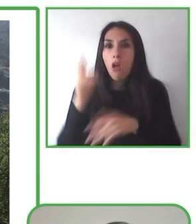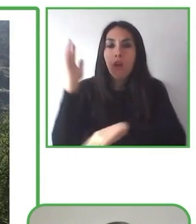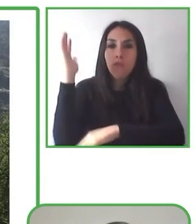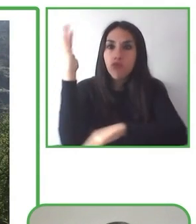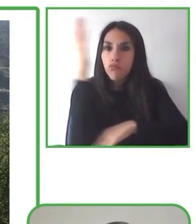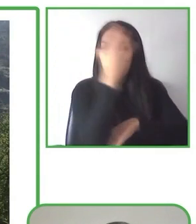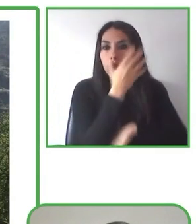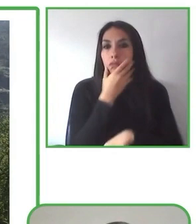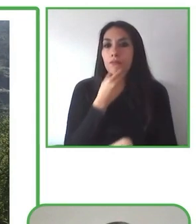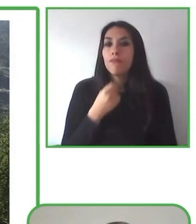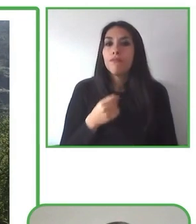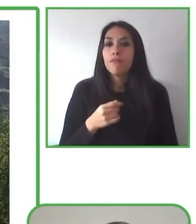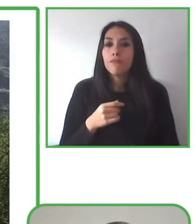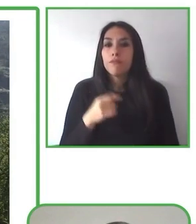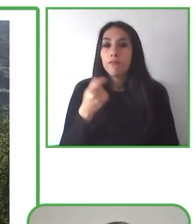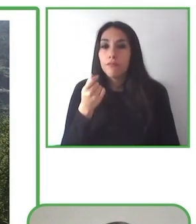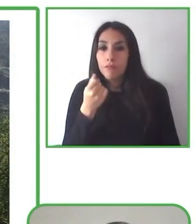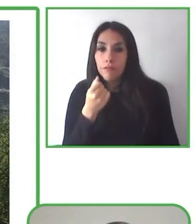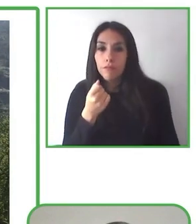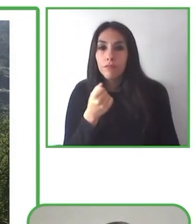de trabajo, voluntarios y beneficiarios.